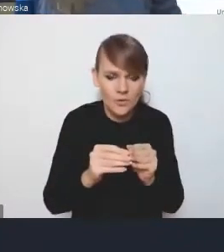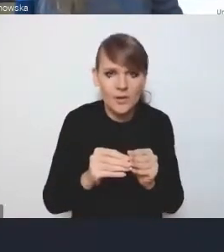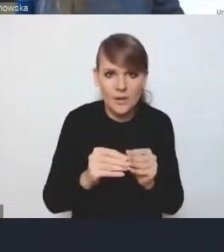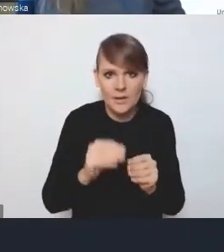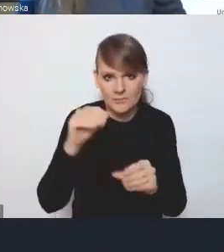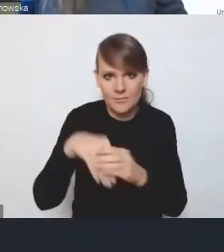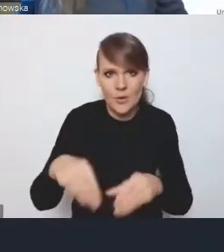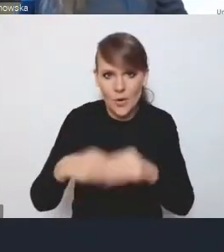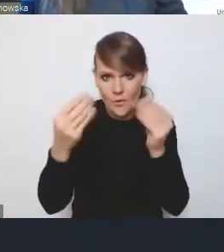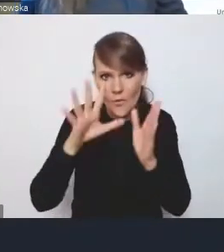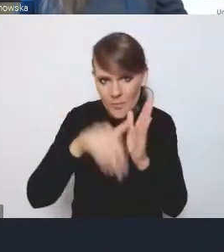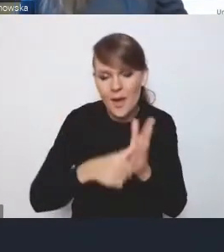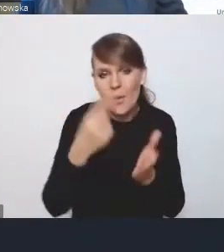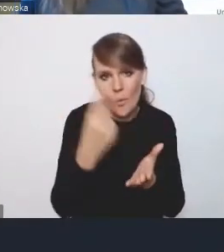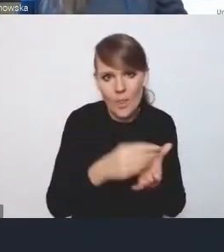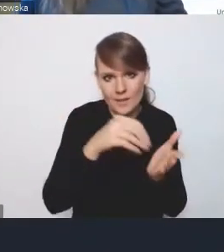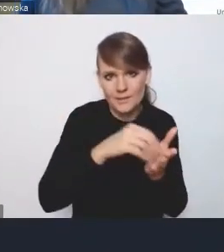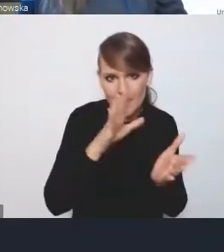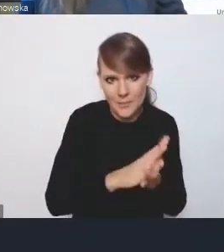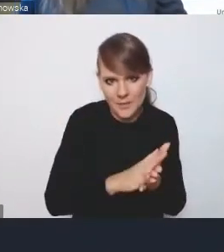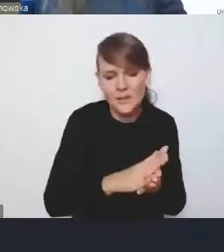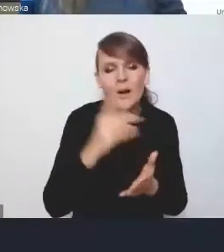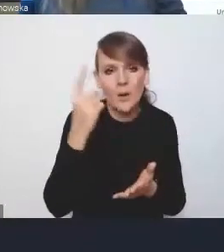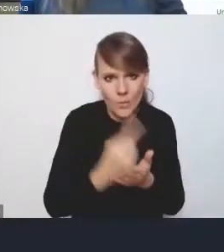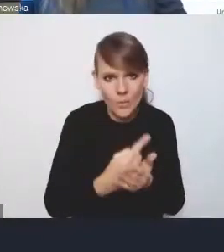uda się nam tam zapisać i zaplanować również prawnie.